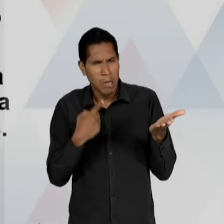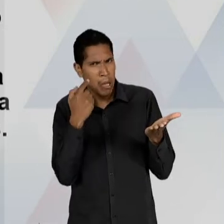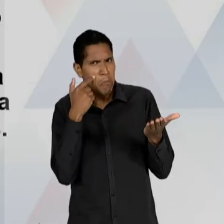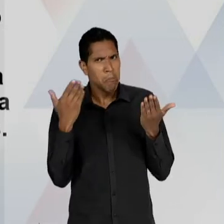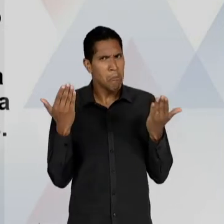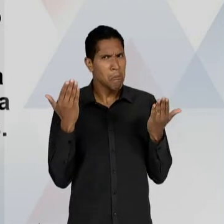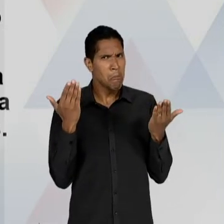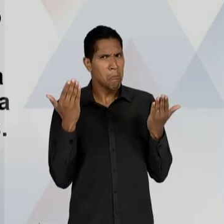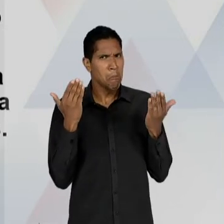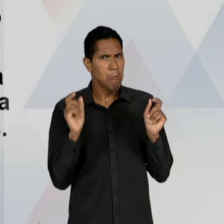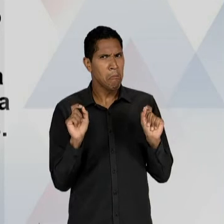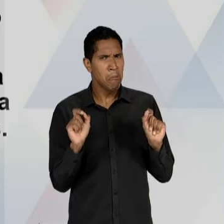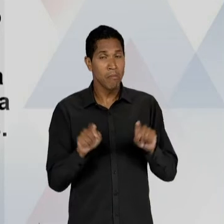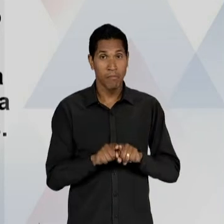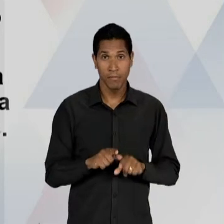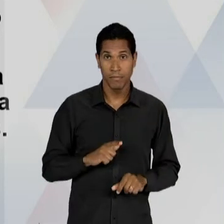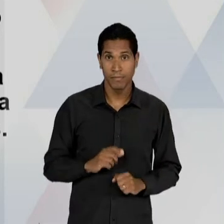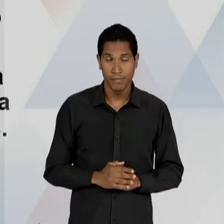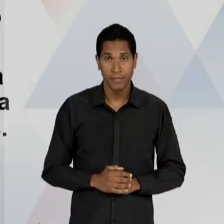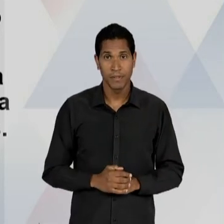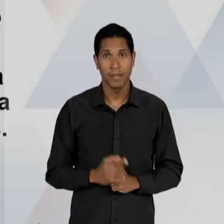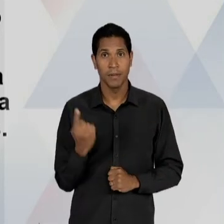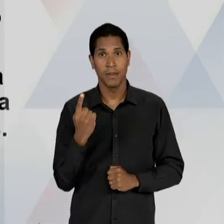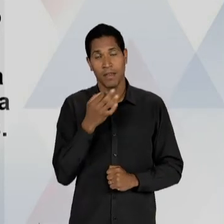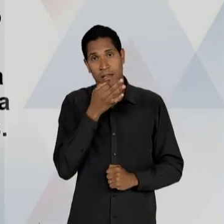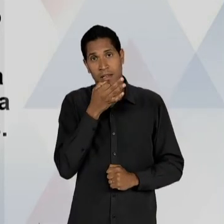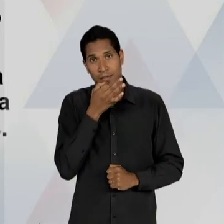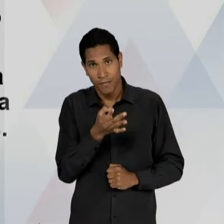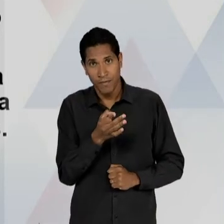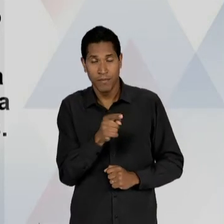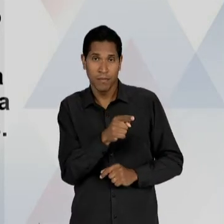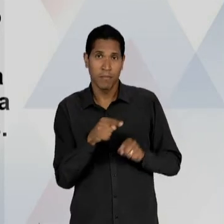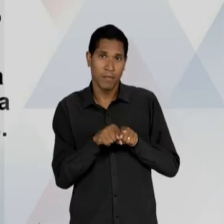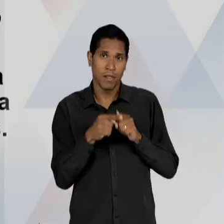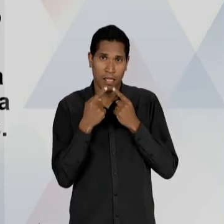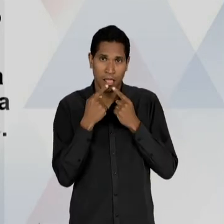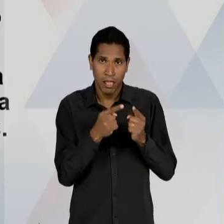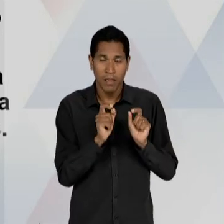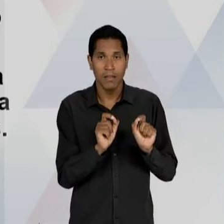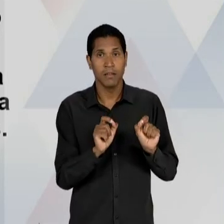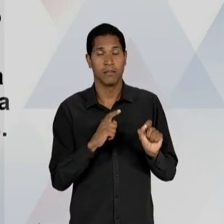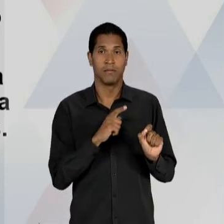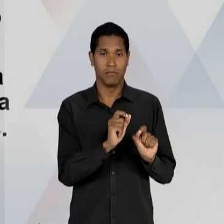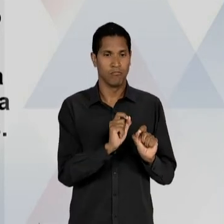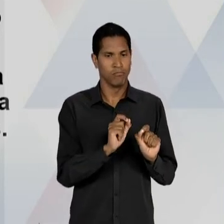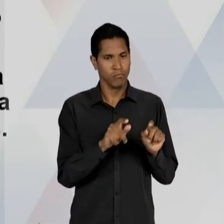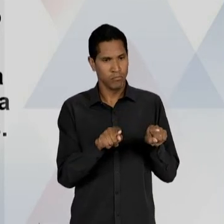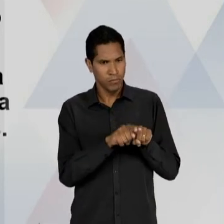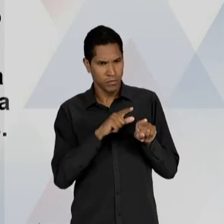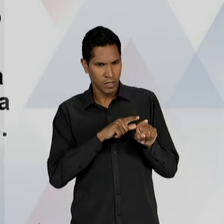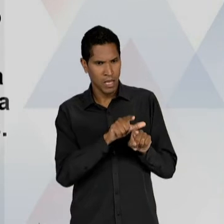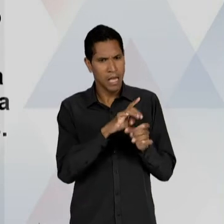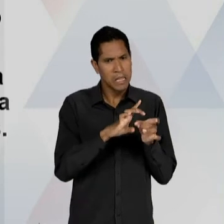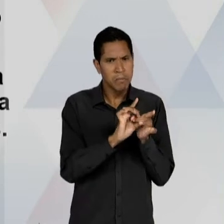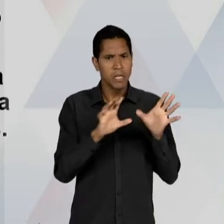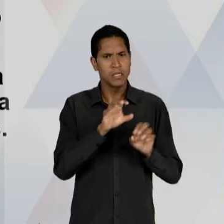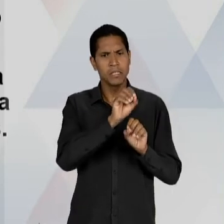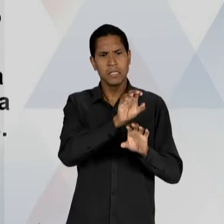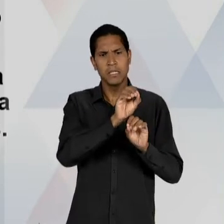INTERMÉDIO DE QUE, EM PRIMEIRO LUGAR: ELE CRITICA AFIRMANDO QUE NÃO HÁ APENAS UMA CONCEPÇÃO DE LIBERDADE DE ENSINO, A LIBERDADE DE ENSINO PODE